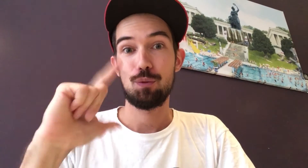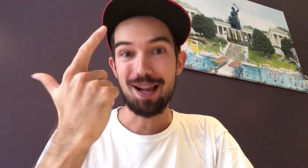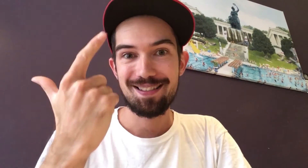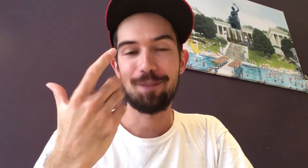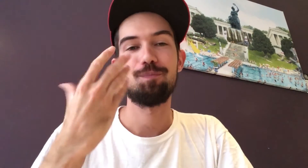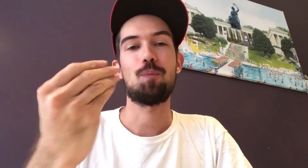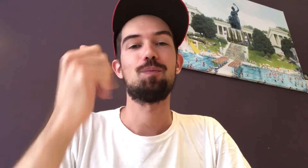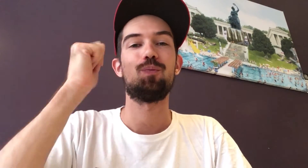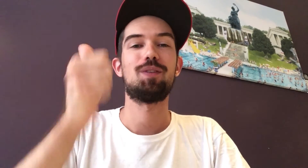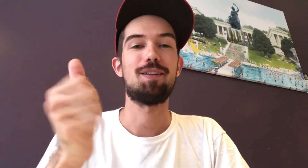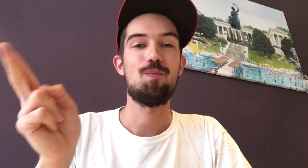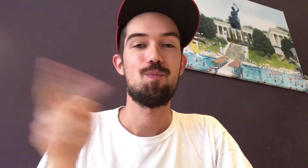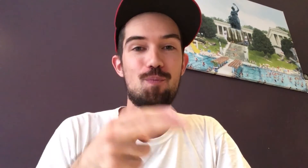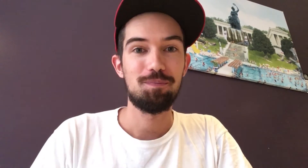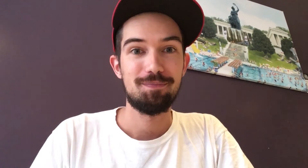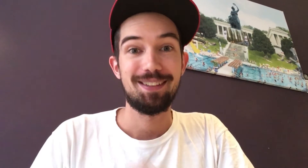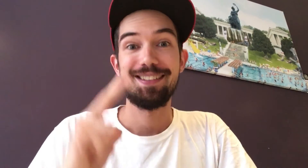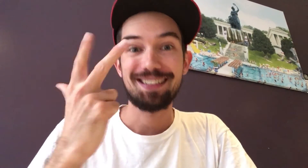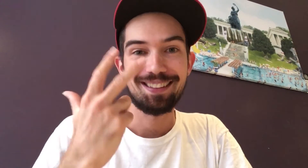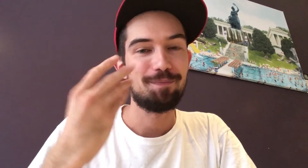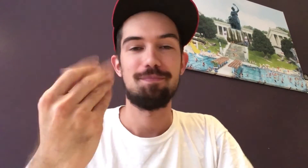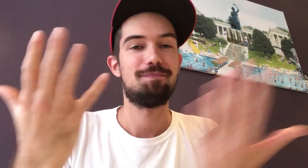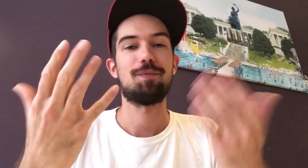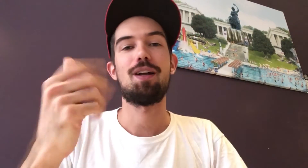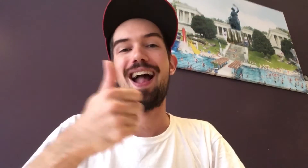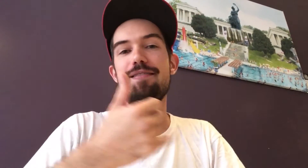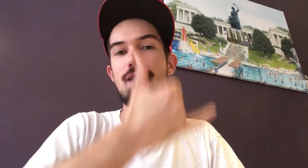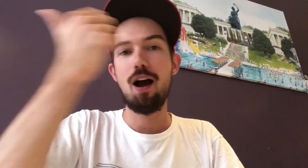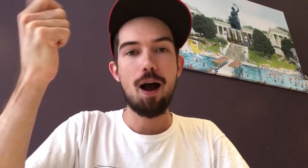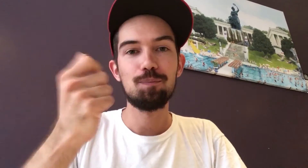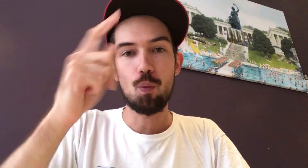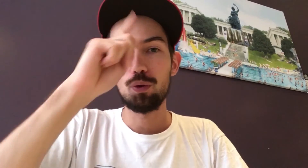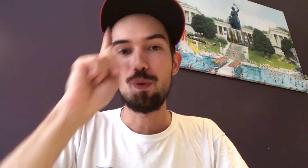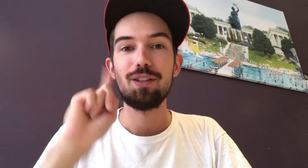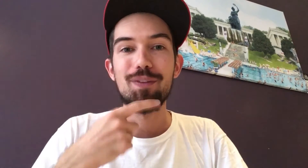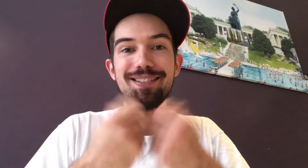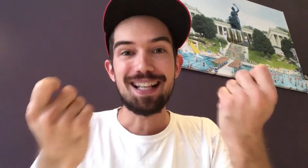Der zweite bekommt 100 Euro. Und der dritte erhält ein DGZ-Jahresabo.